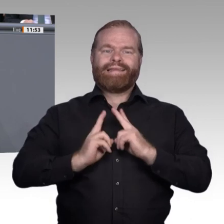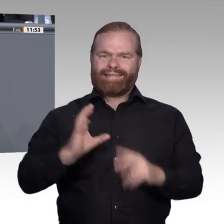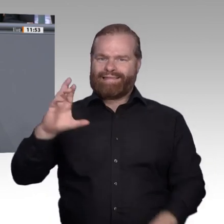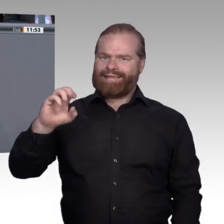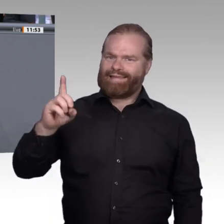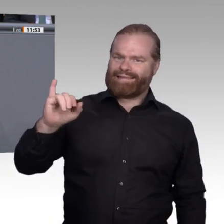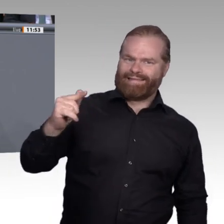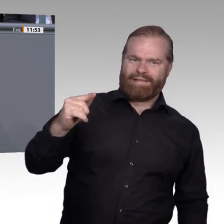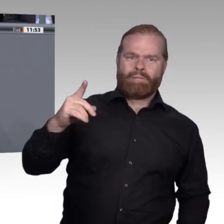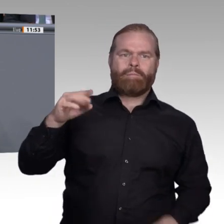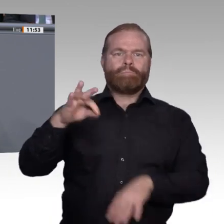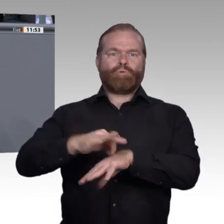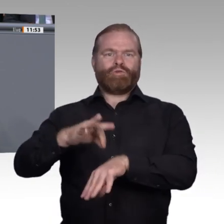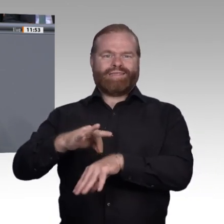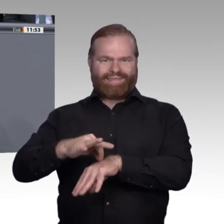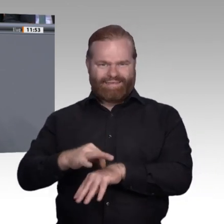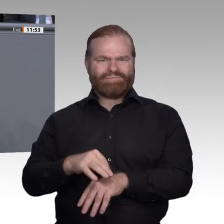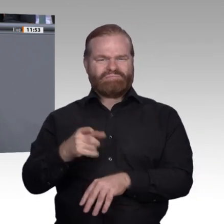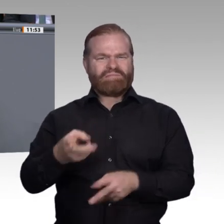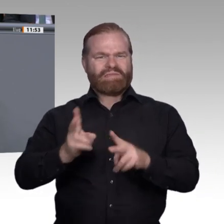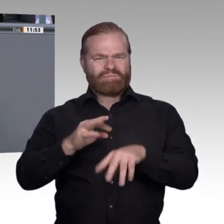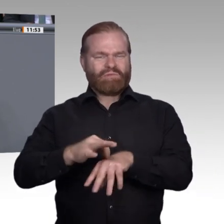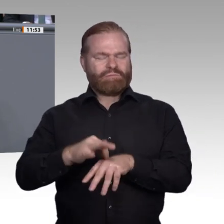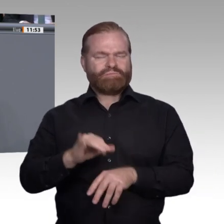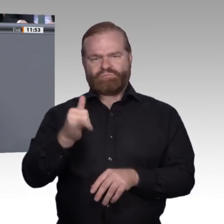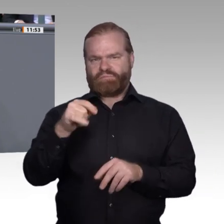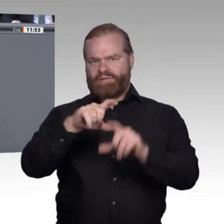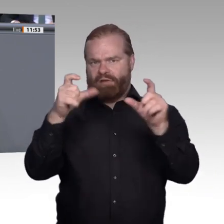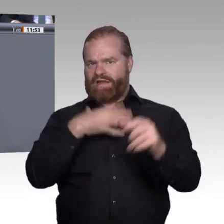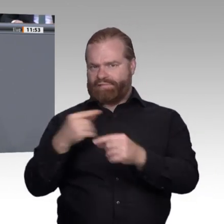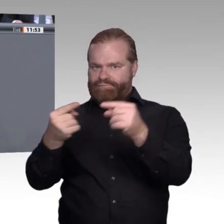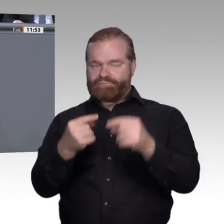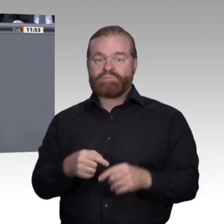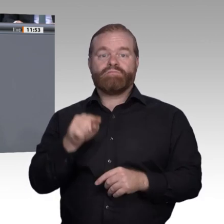Berufsperspektive zu gestalten, und nicht allein von der Bereitschaft der Arbeitgeber